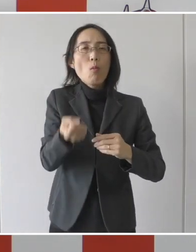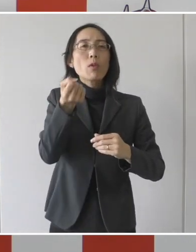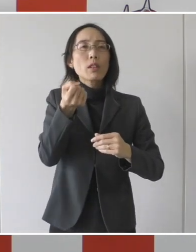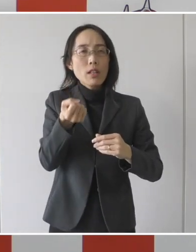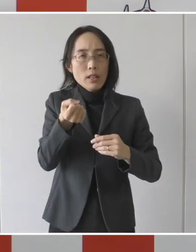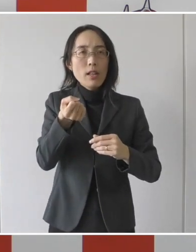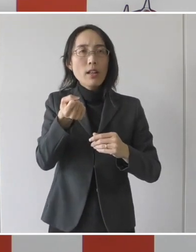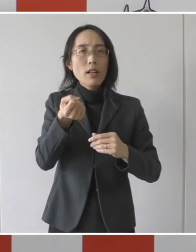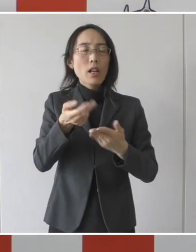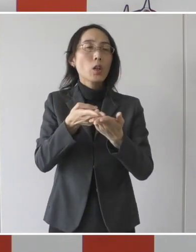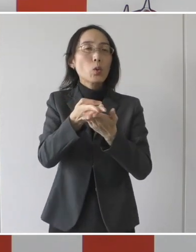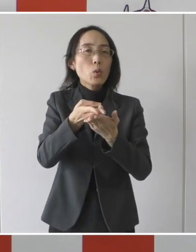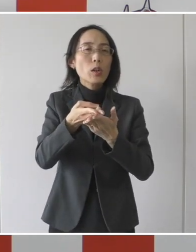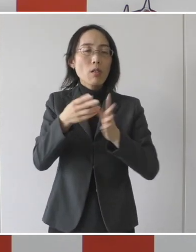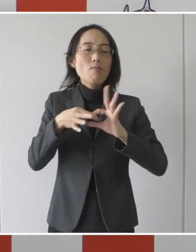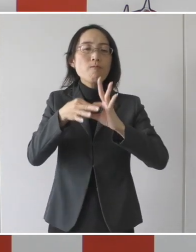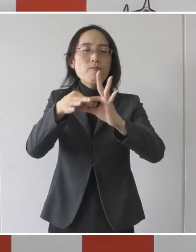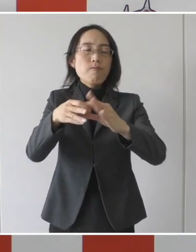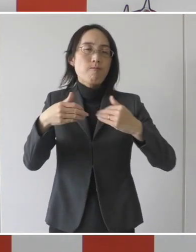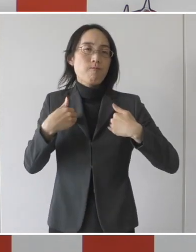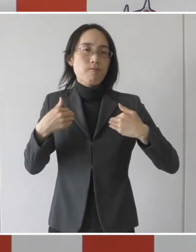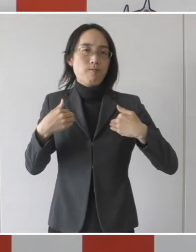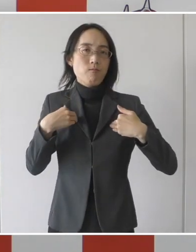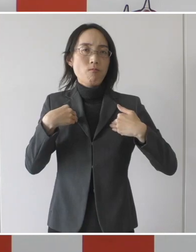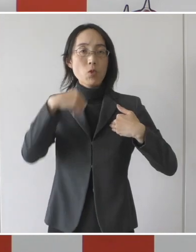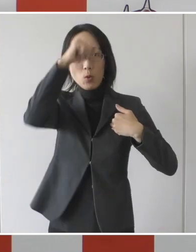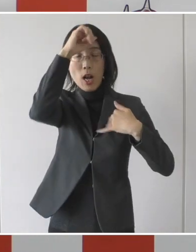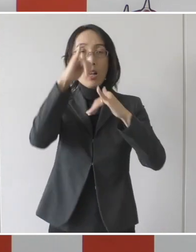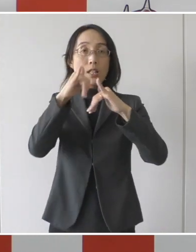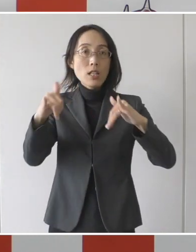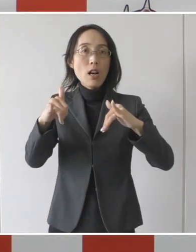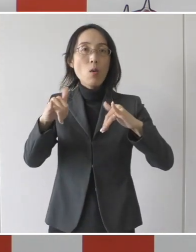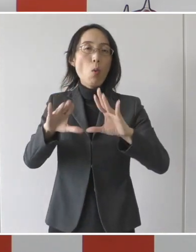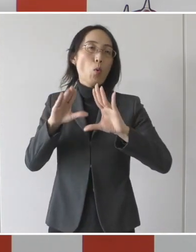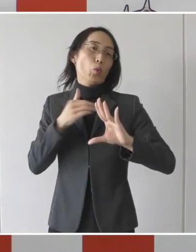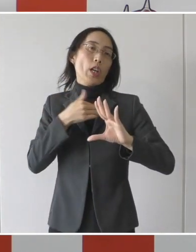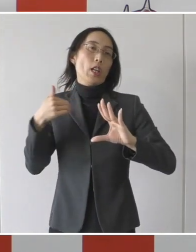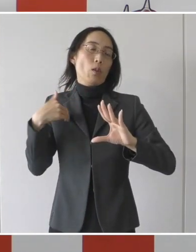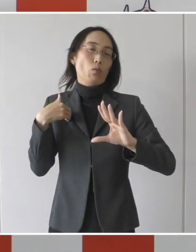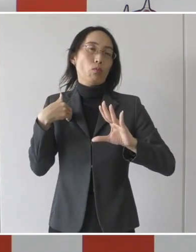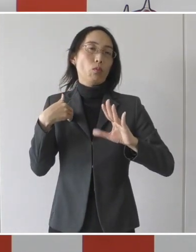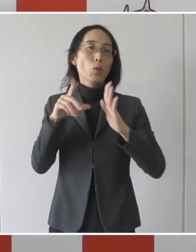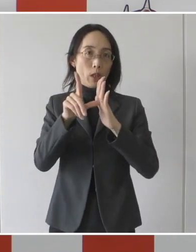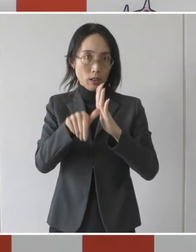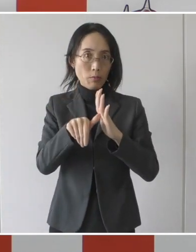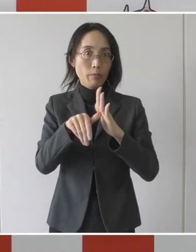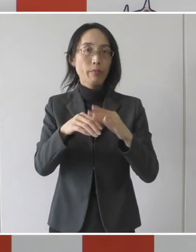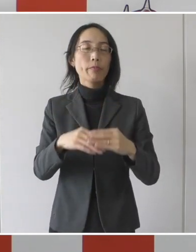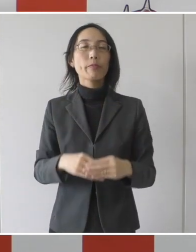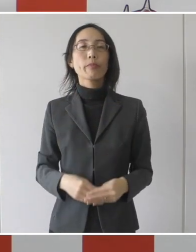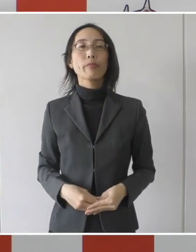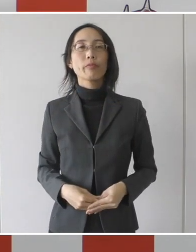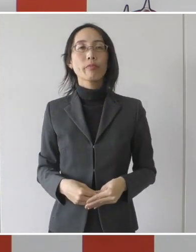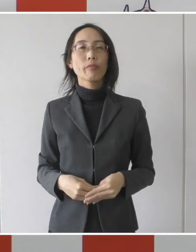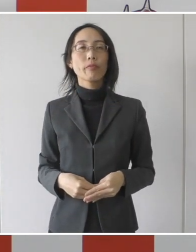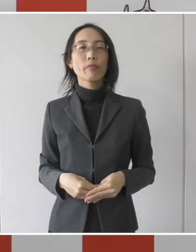引き続き入院管理を必要とする患者さんを受け入れていただくというものです。